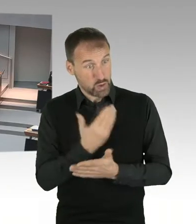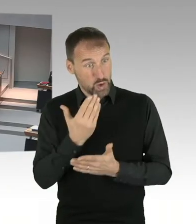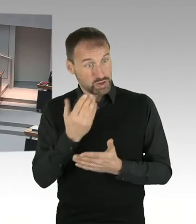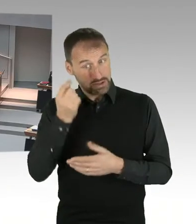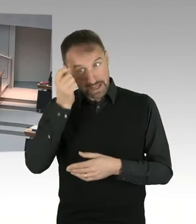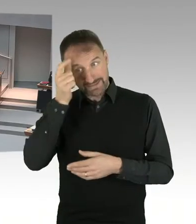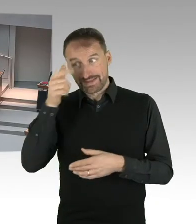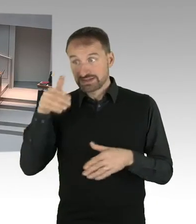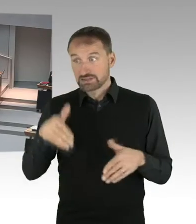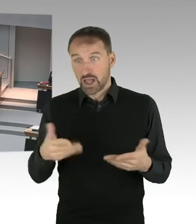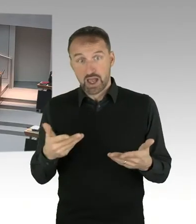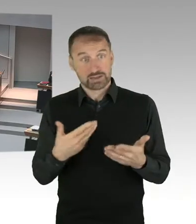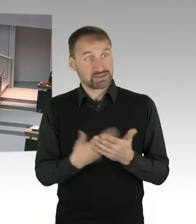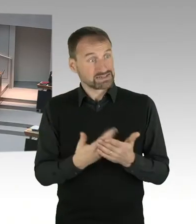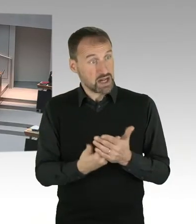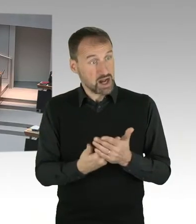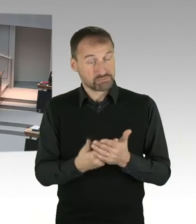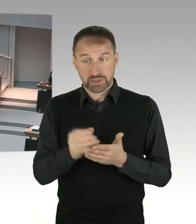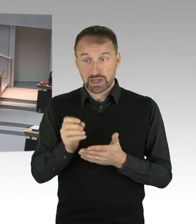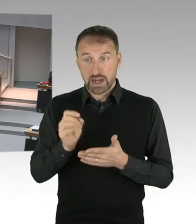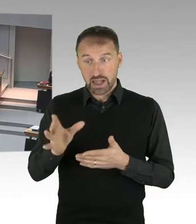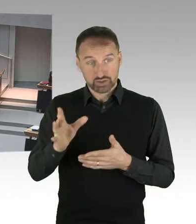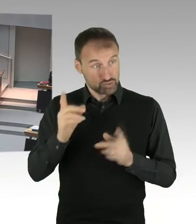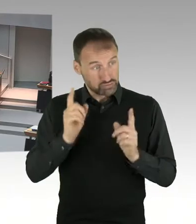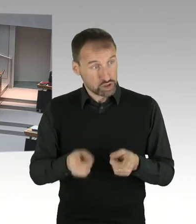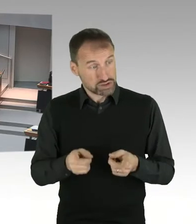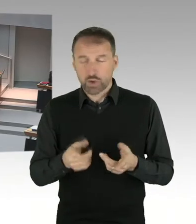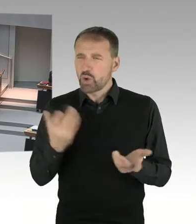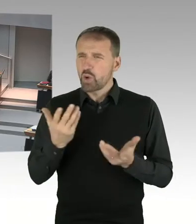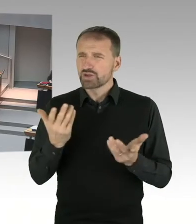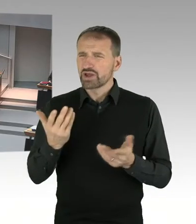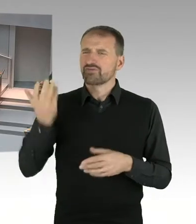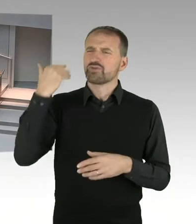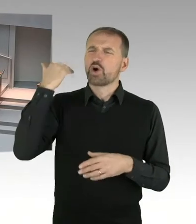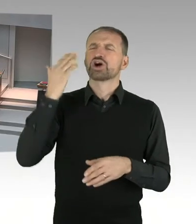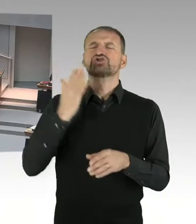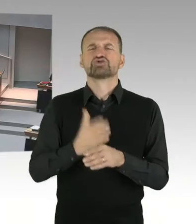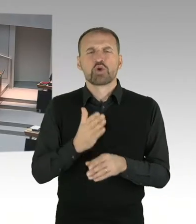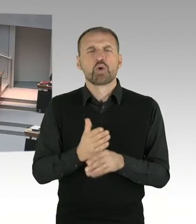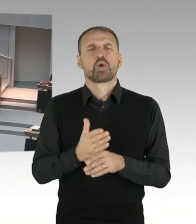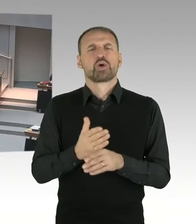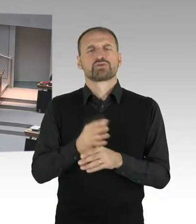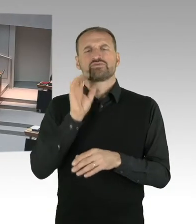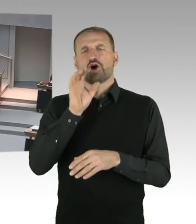kurzfristig neu zusammengestellt worden, um die Entscheidung des Landgerichtes zu konterkarieren?